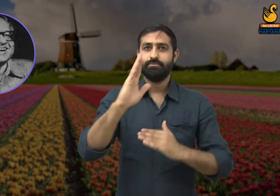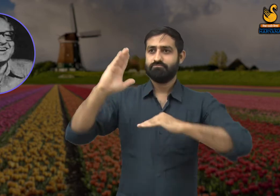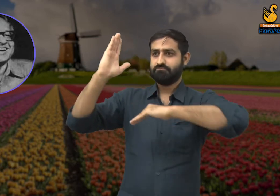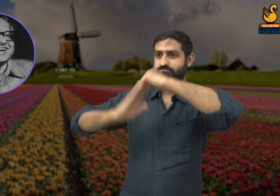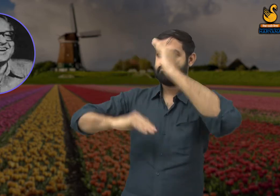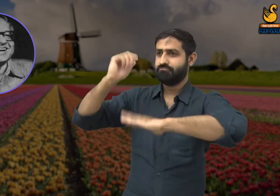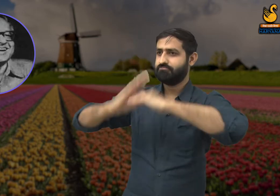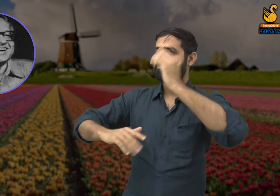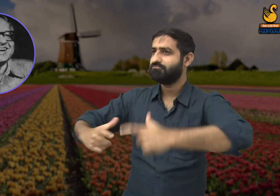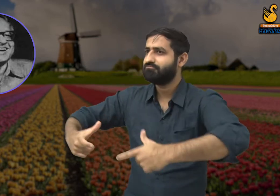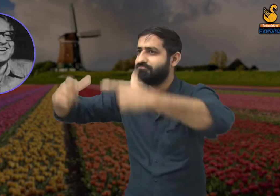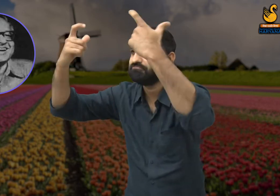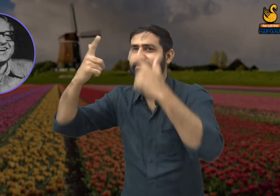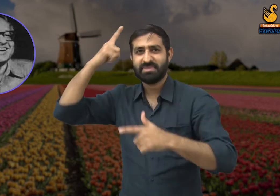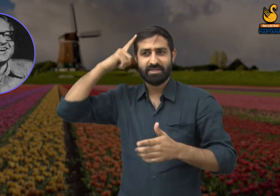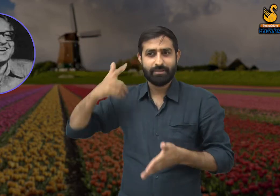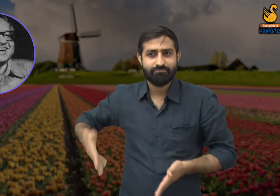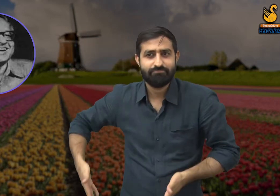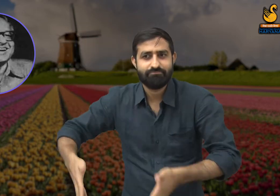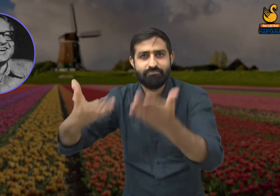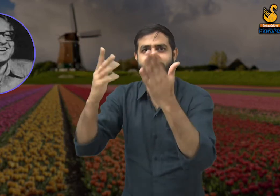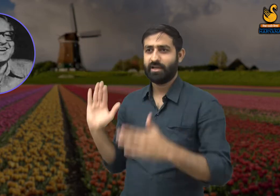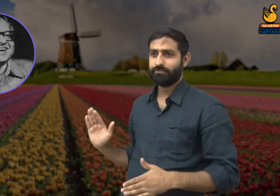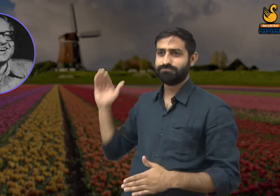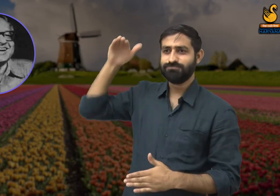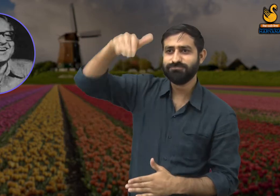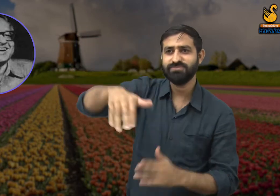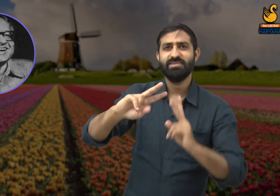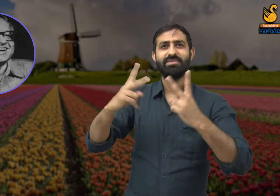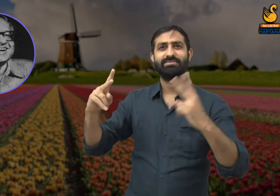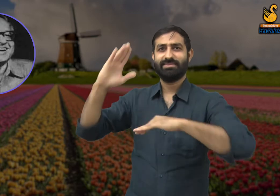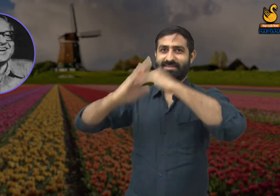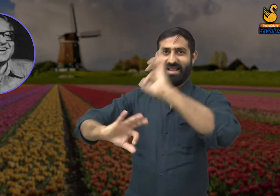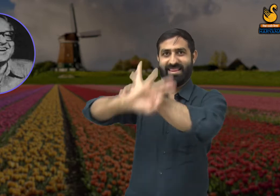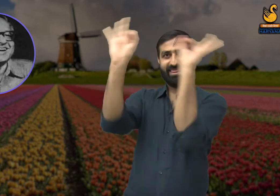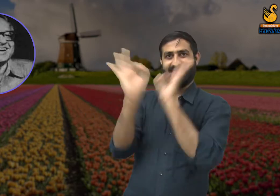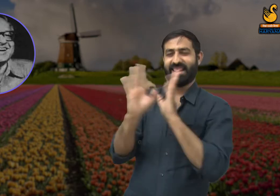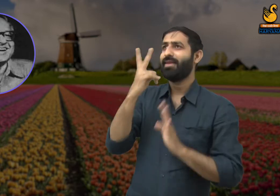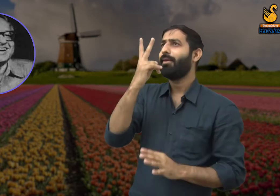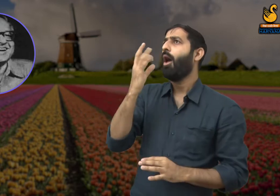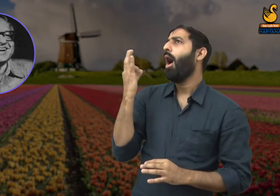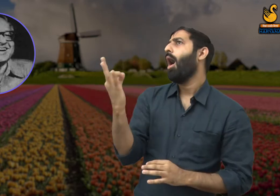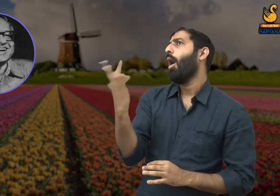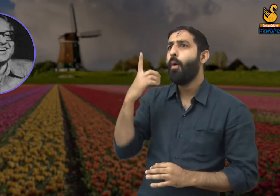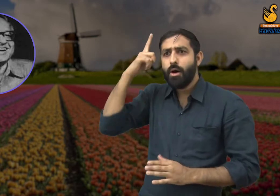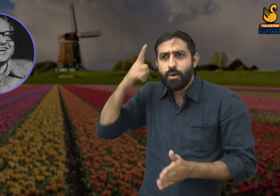उसी प्रकार वह मजदूर व्यक्ति जो बड़ी-बड़ी सड़कें और इमारतों का निर्माण करने का कार्य करते हैं,